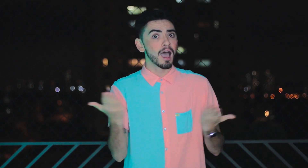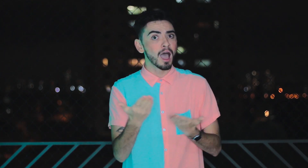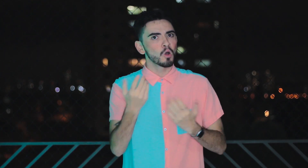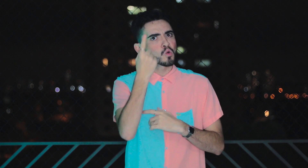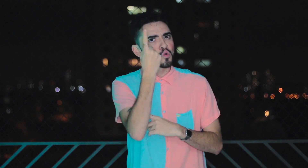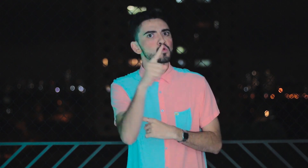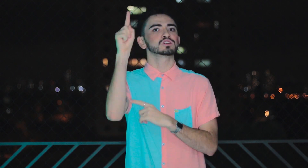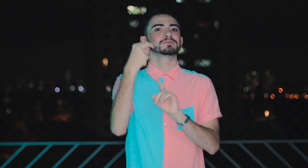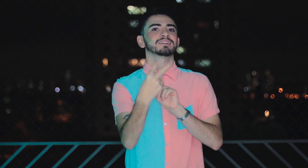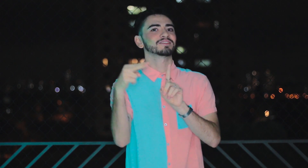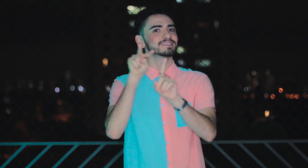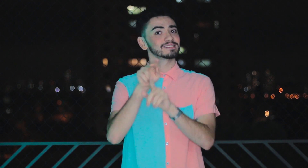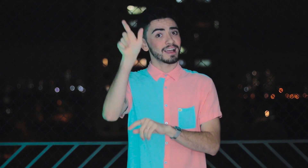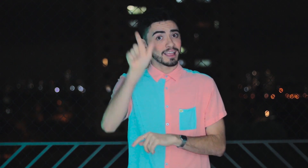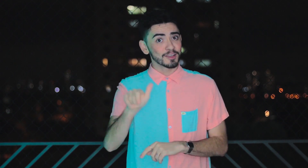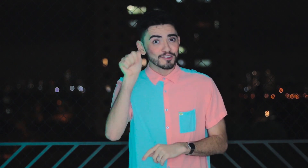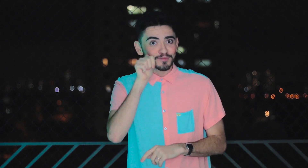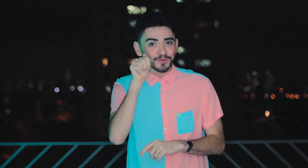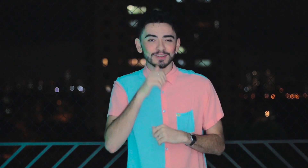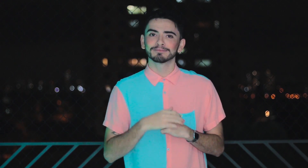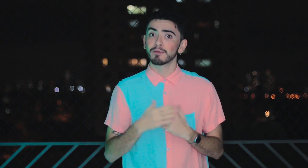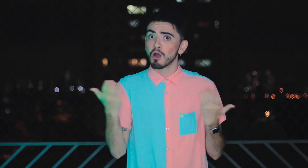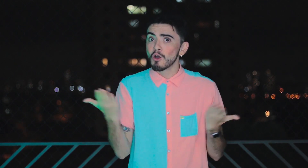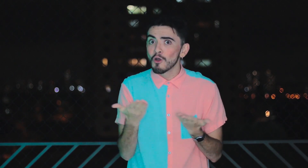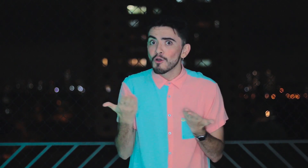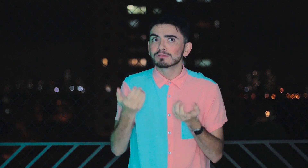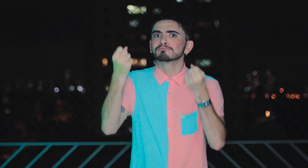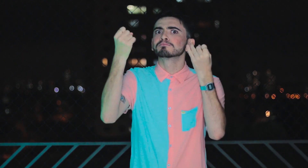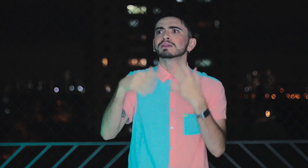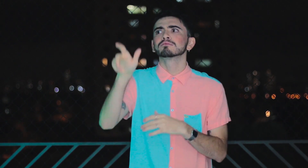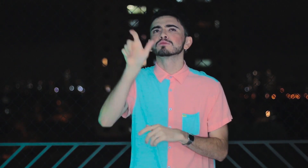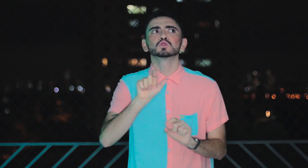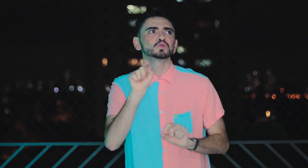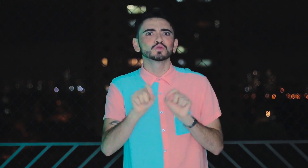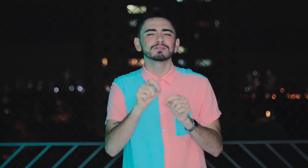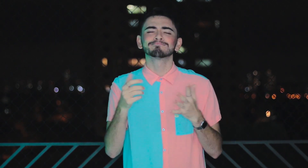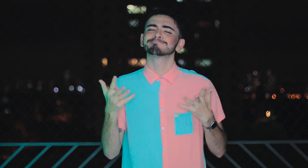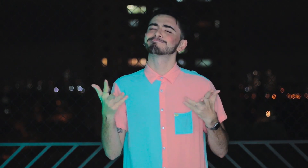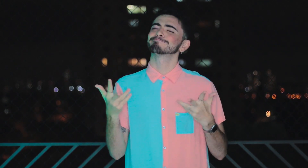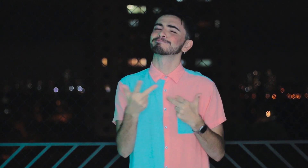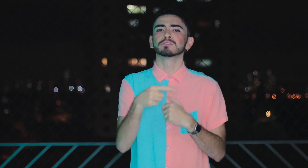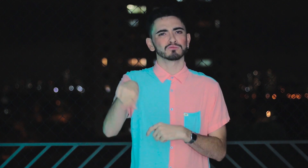O último episódio sobre o "Olhar Através do Outro" é de uma mulher. O que ela vai nos contar é muito significativo